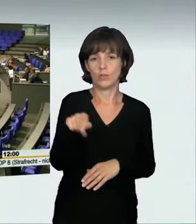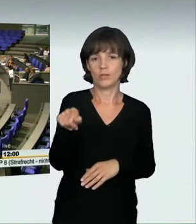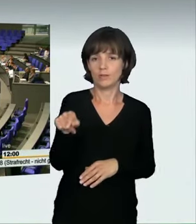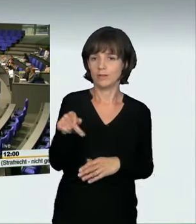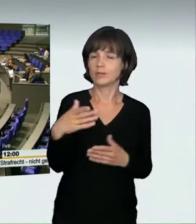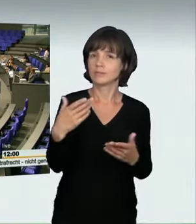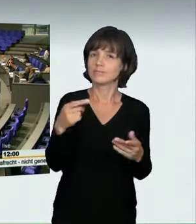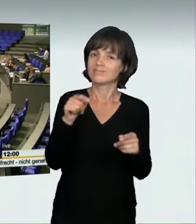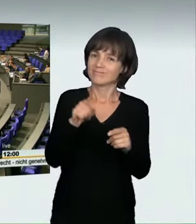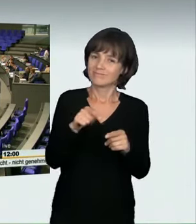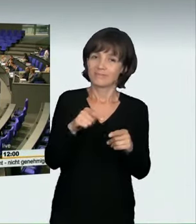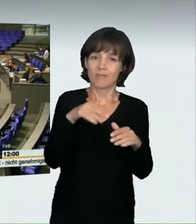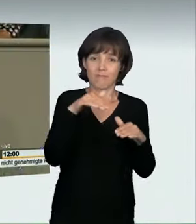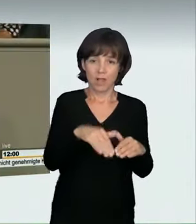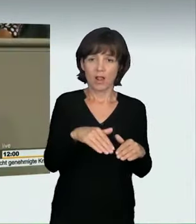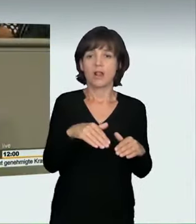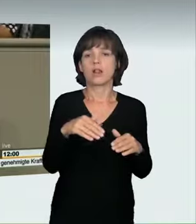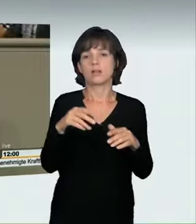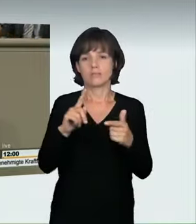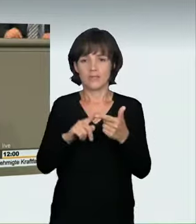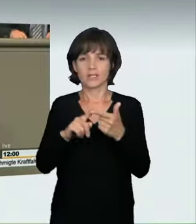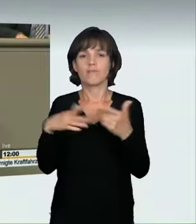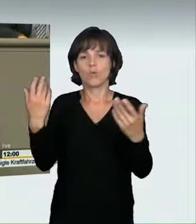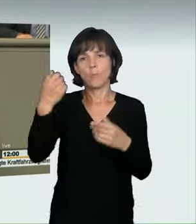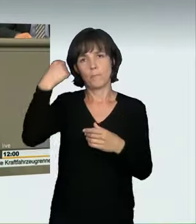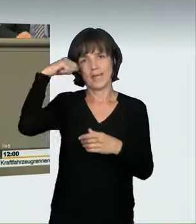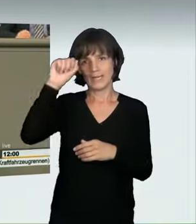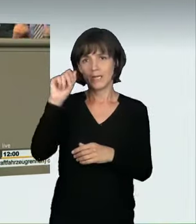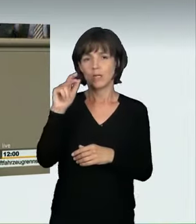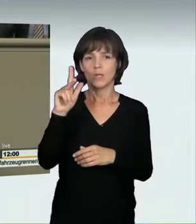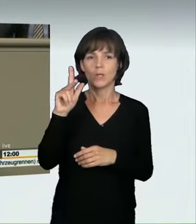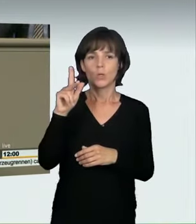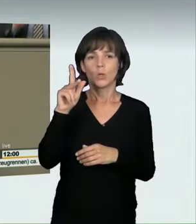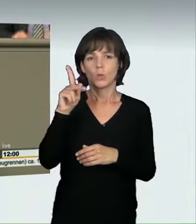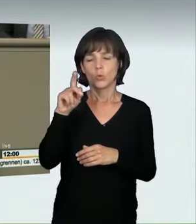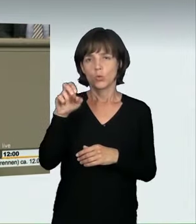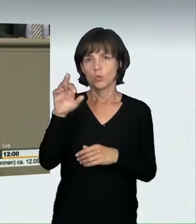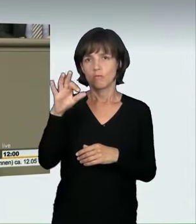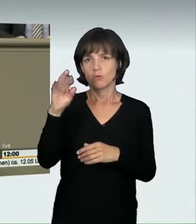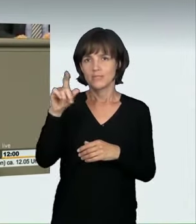mit 160 km/h mehrere rote Ampeln überfahren hat, wobei ein unbeteiligter Autofahrer zu Tode gekommen ist.